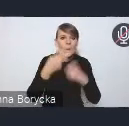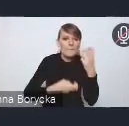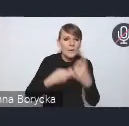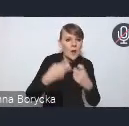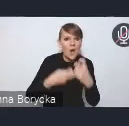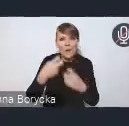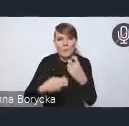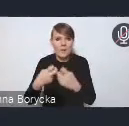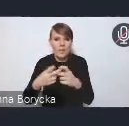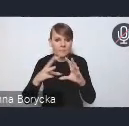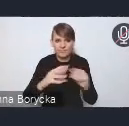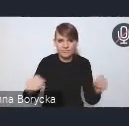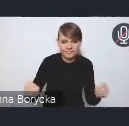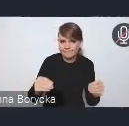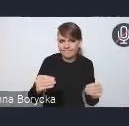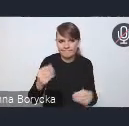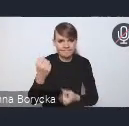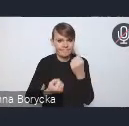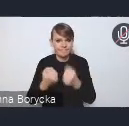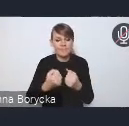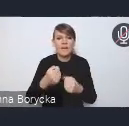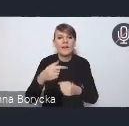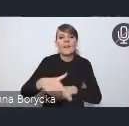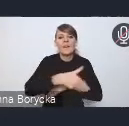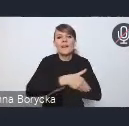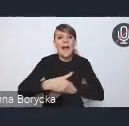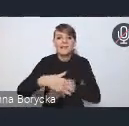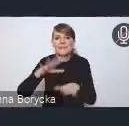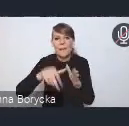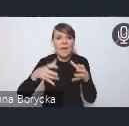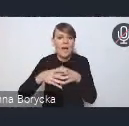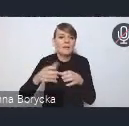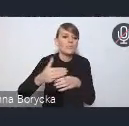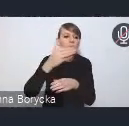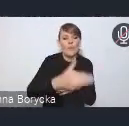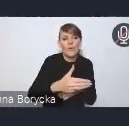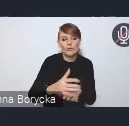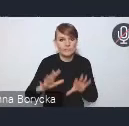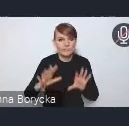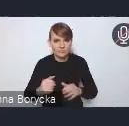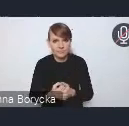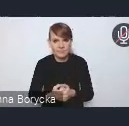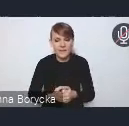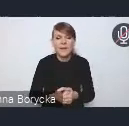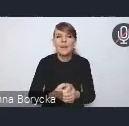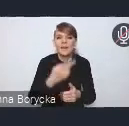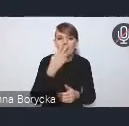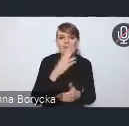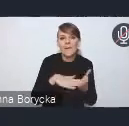wykraczających poza te granice administracyjne. Skala wyzwań łączących kilka gmin, czy powiatów,